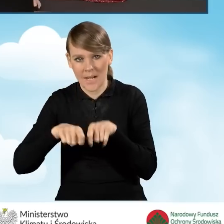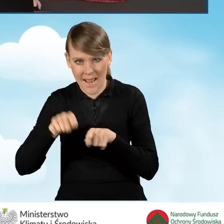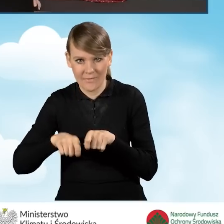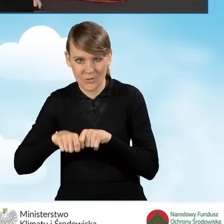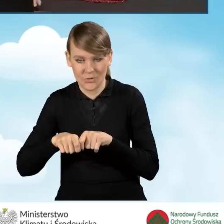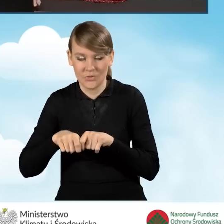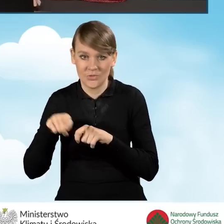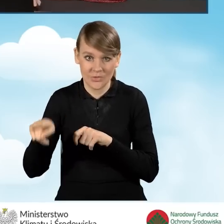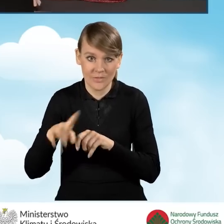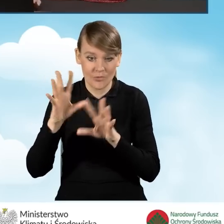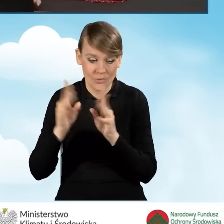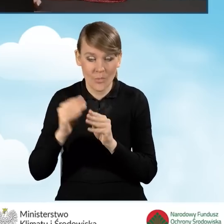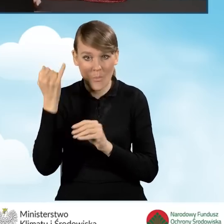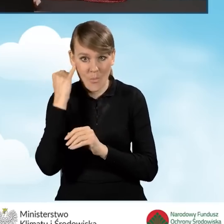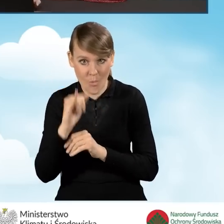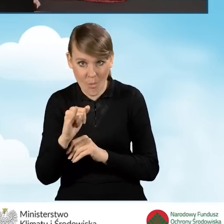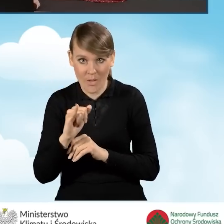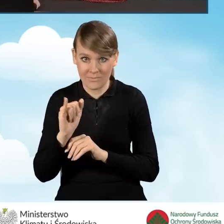czy wszystkie błędy zostały naprawione.